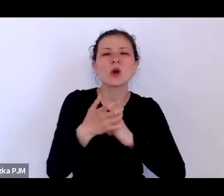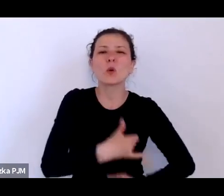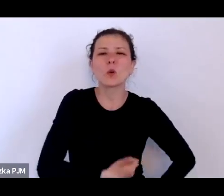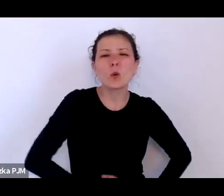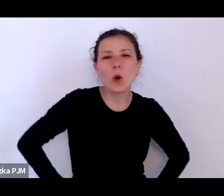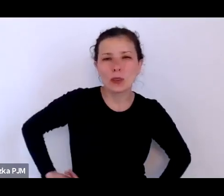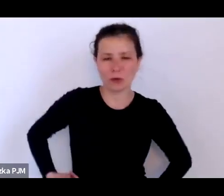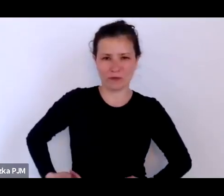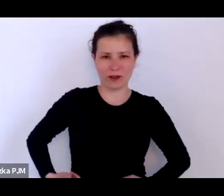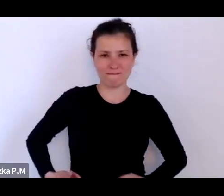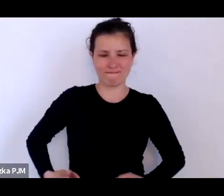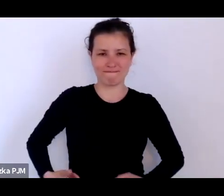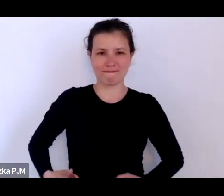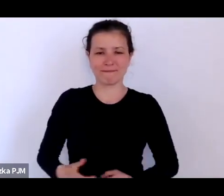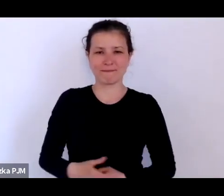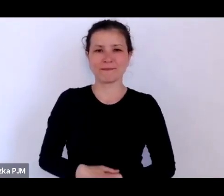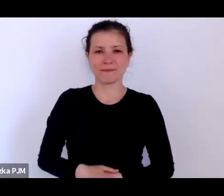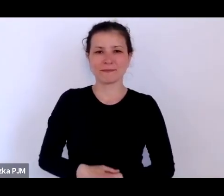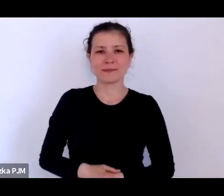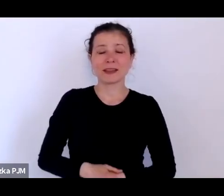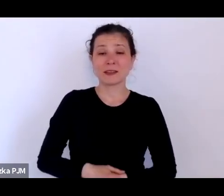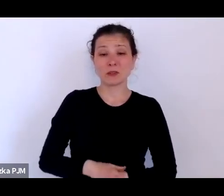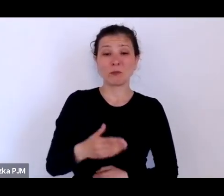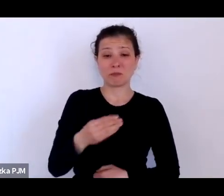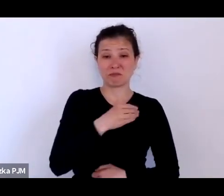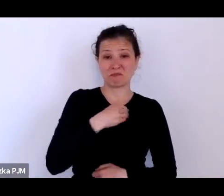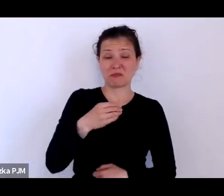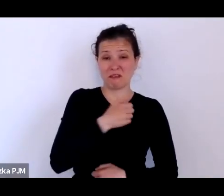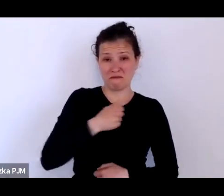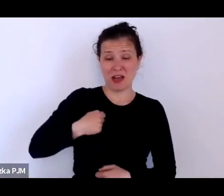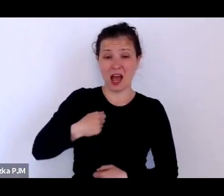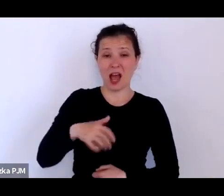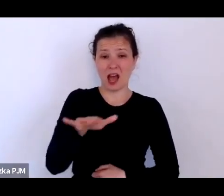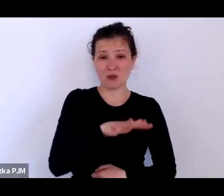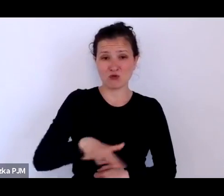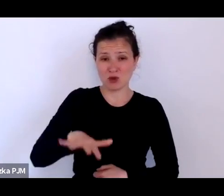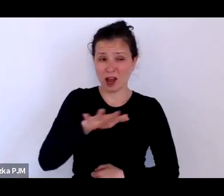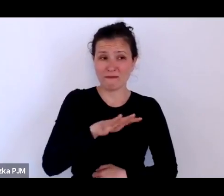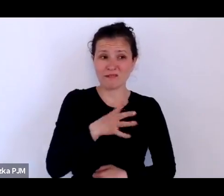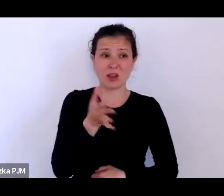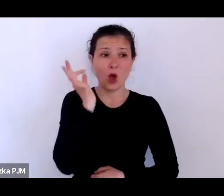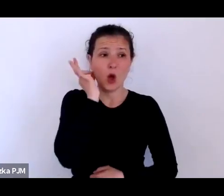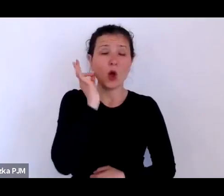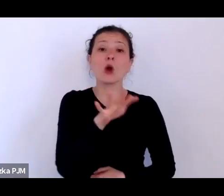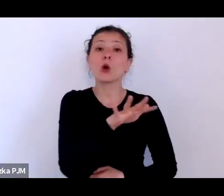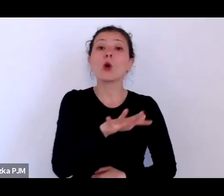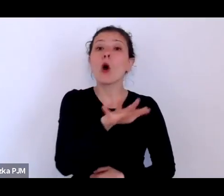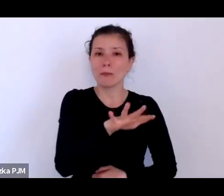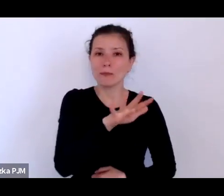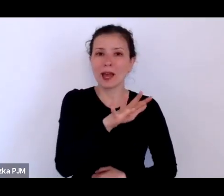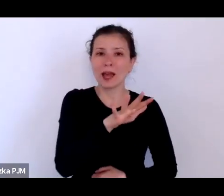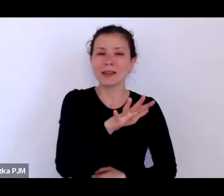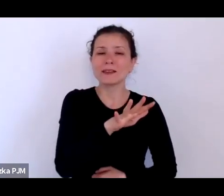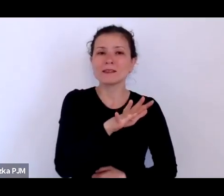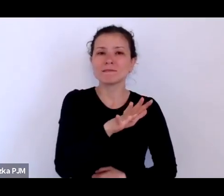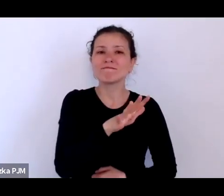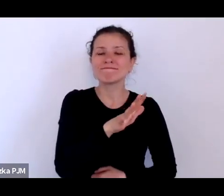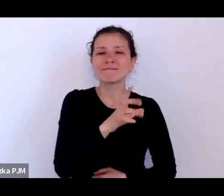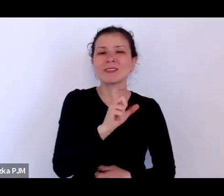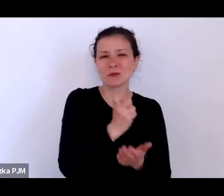to w samej Warszawie takich kobiet zarabiających ciałem było 20 tysięcy